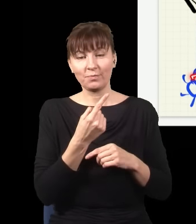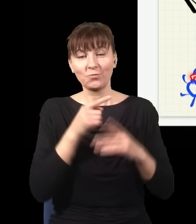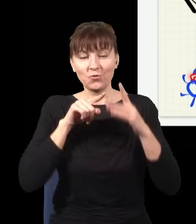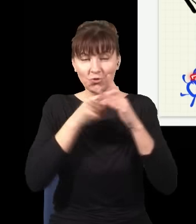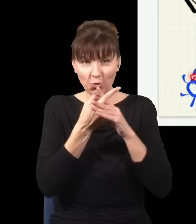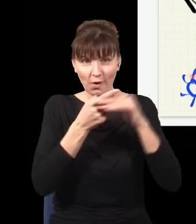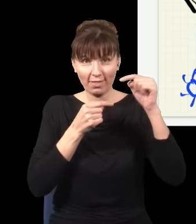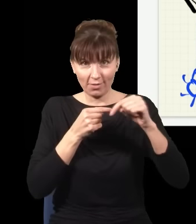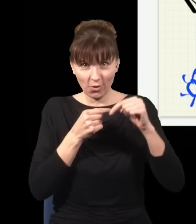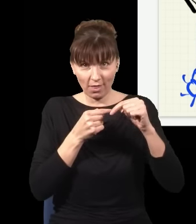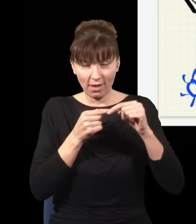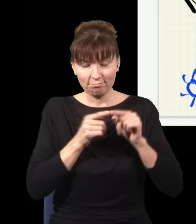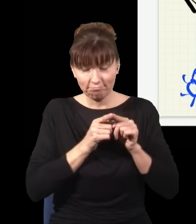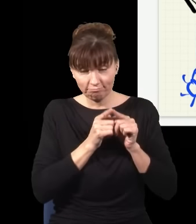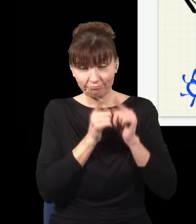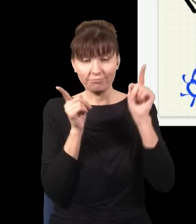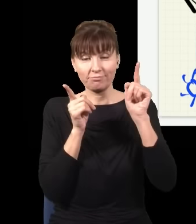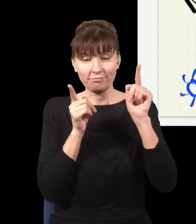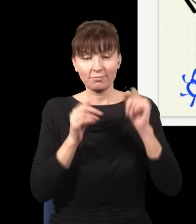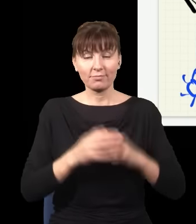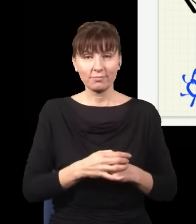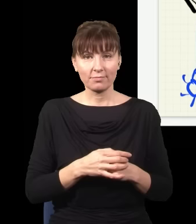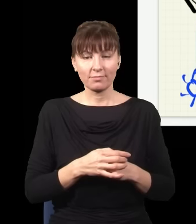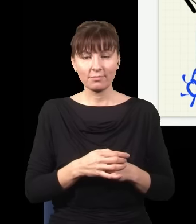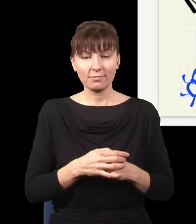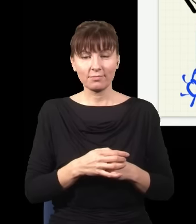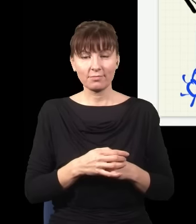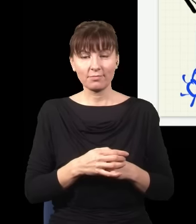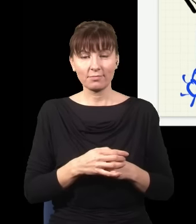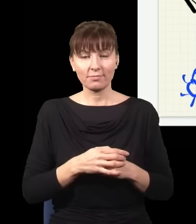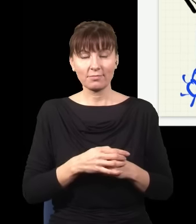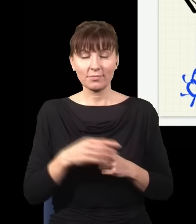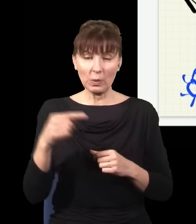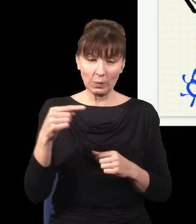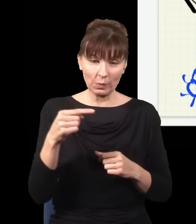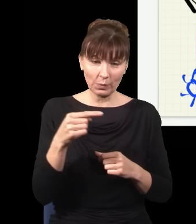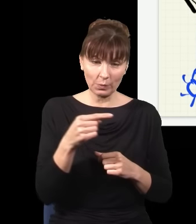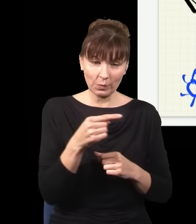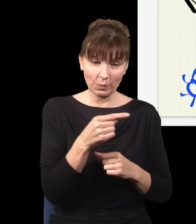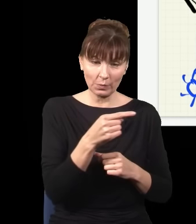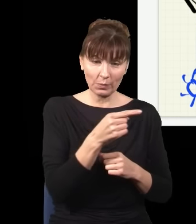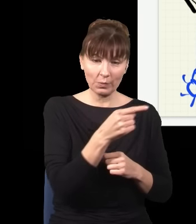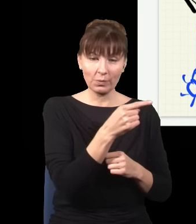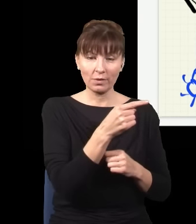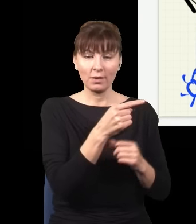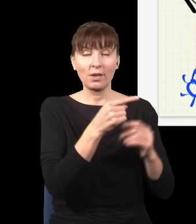rozdwoił się i poszedł dolną drogą jeden z tych fotonów, ale odbił się od szkła i wpadł do detektora,